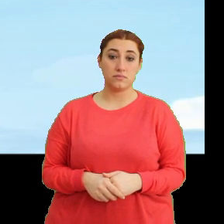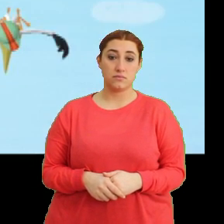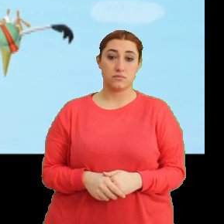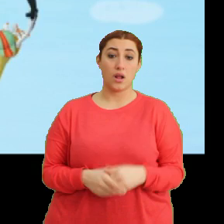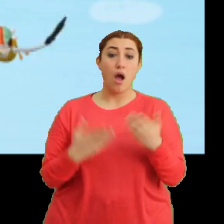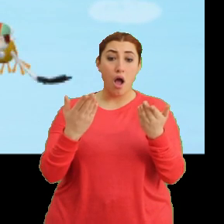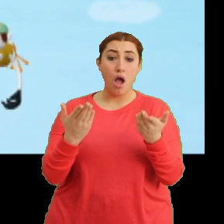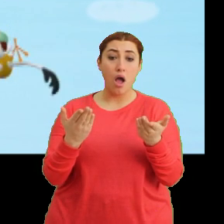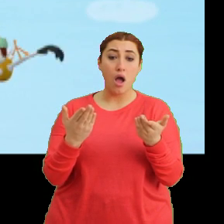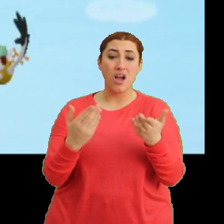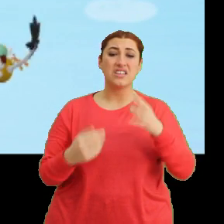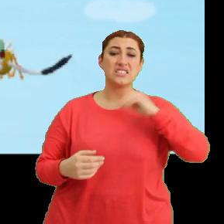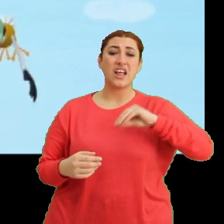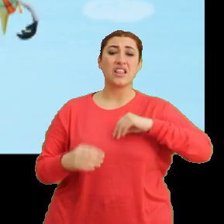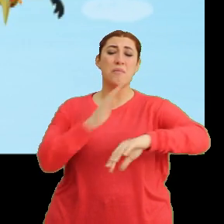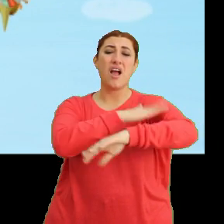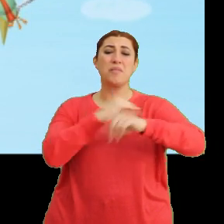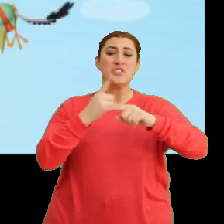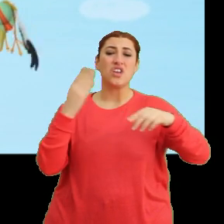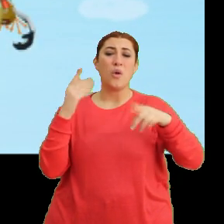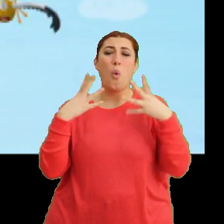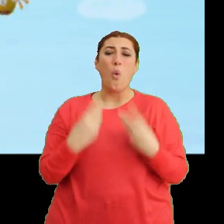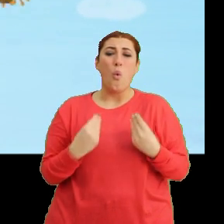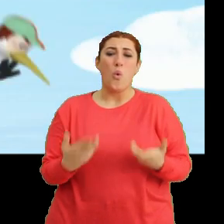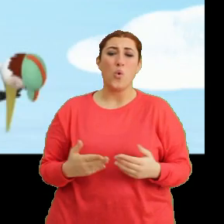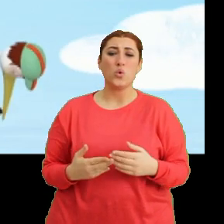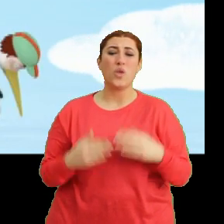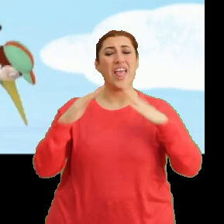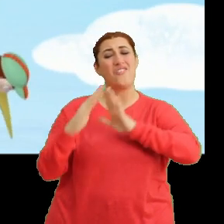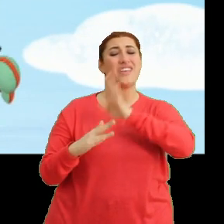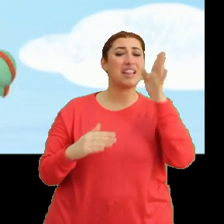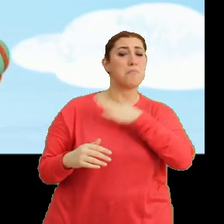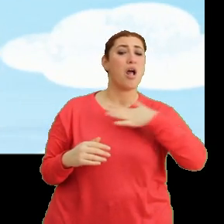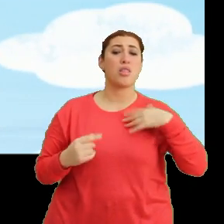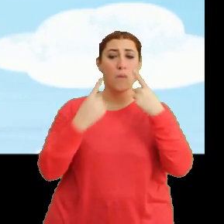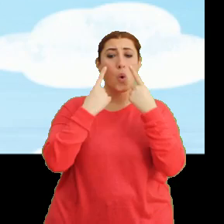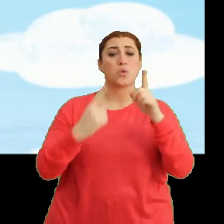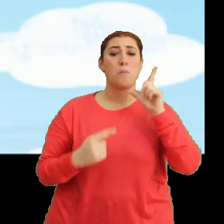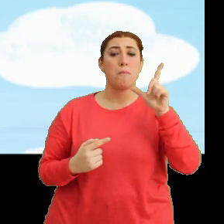Aa! Sanırım kanadımın ucuna bir şey oldu. Yuvaya gidip anneme göstermem gerekiyor.